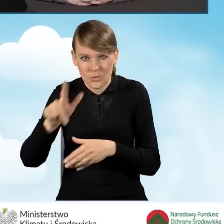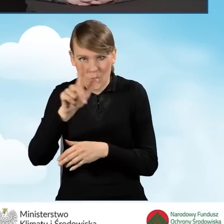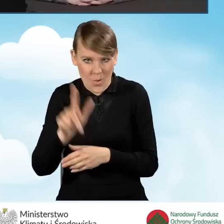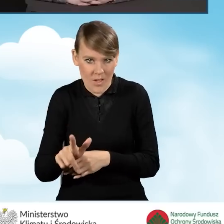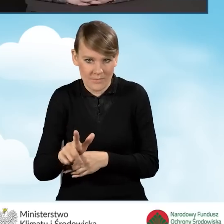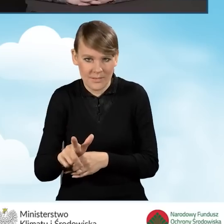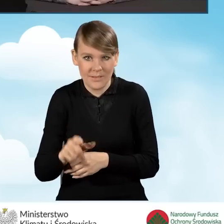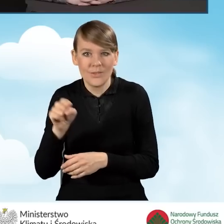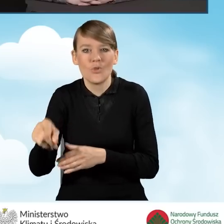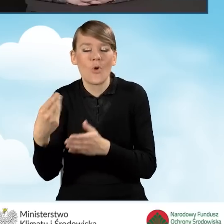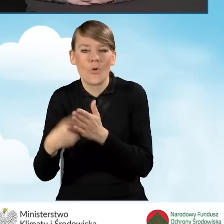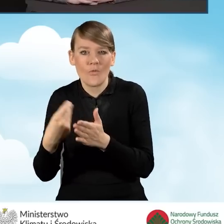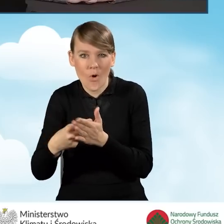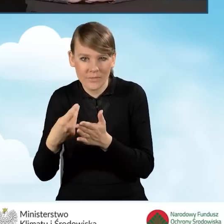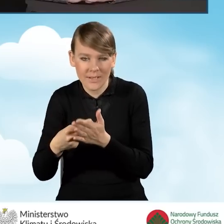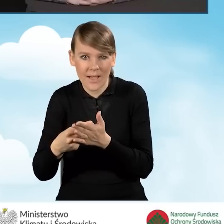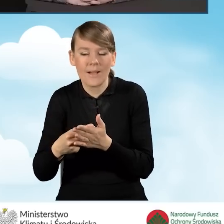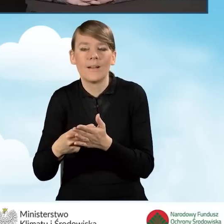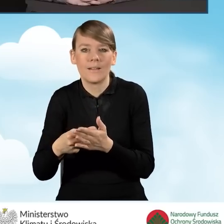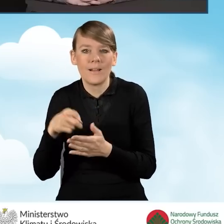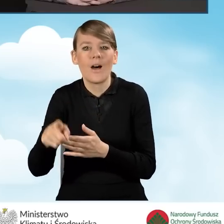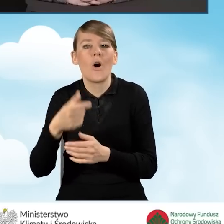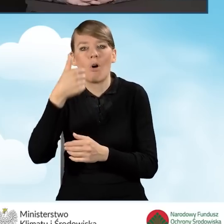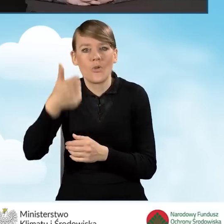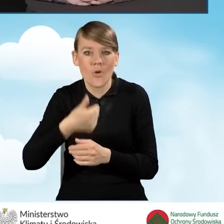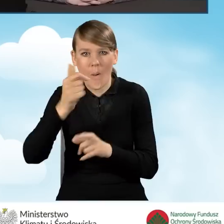która będzie rozliczona po roku, wtedy, kiedy gmina przedstawi